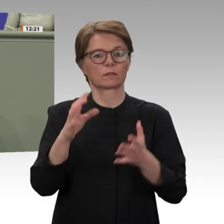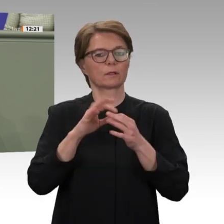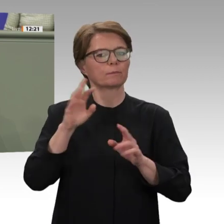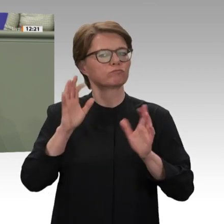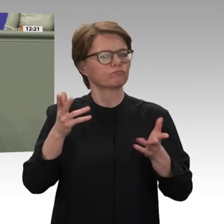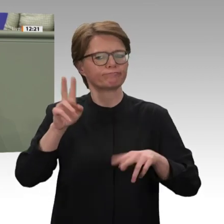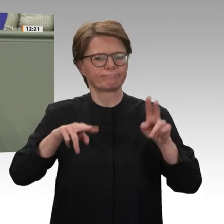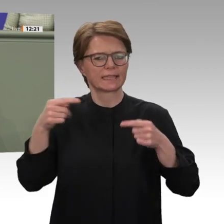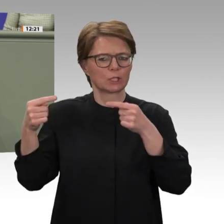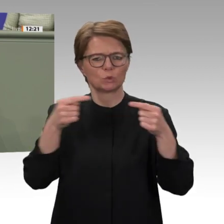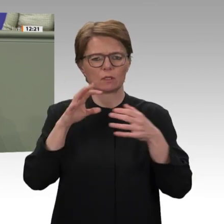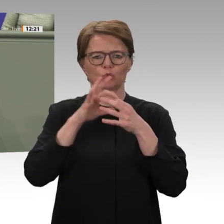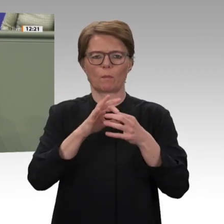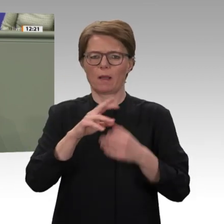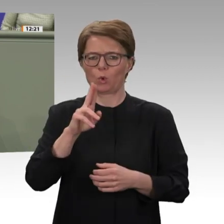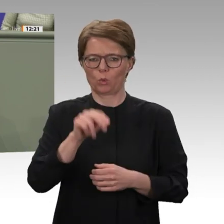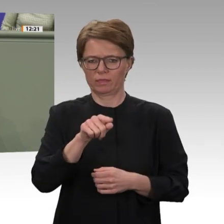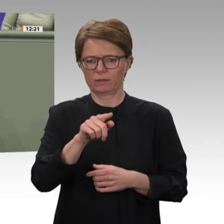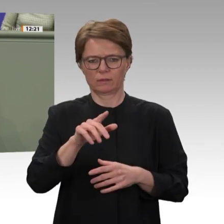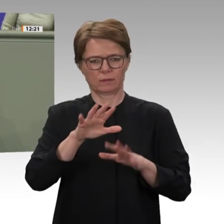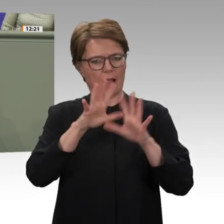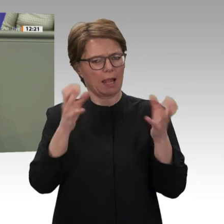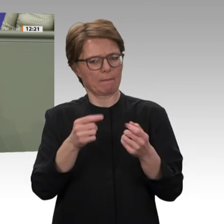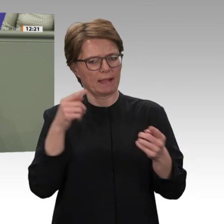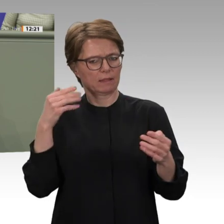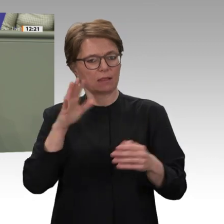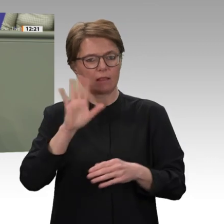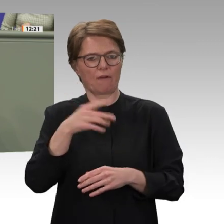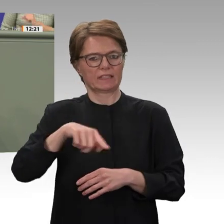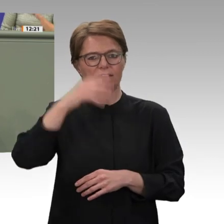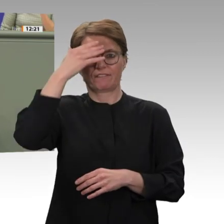Diskussion zum Thema Darfur und zur Verlängerung des Mandats für UNAMID. Darfur, eine Region